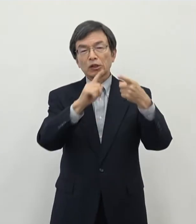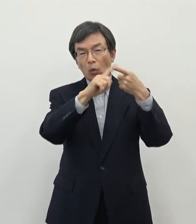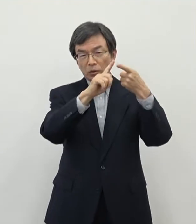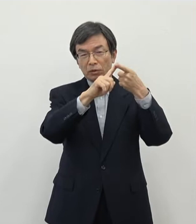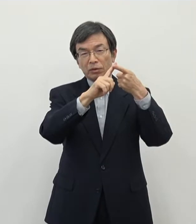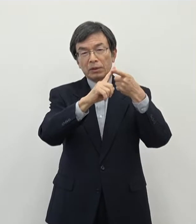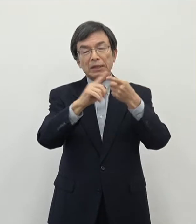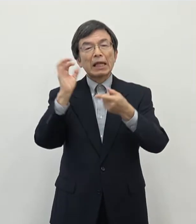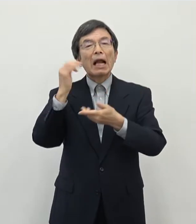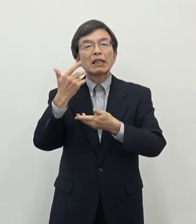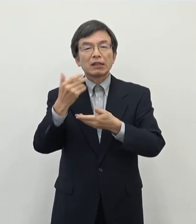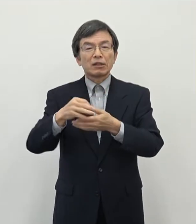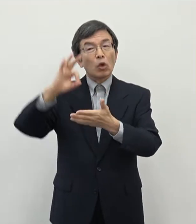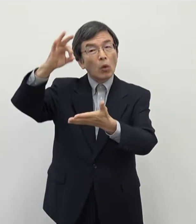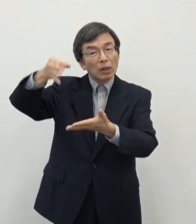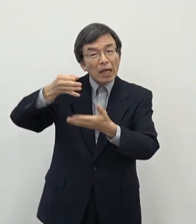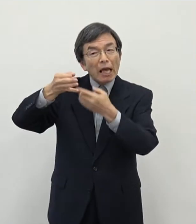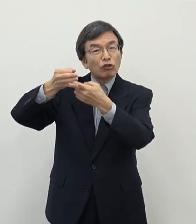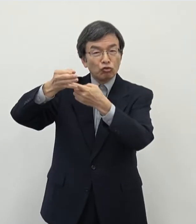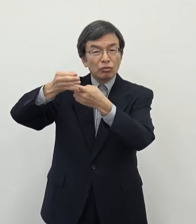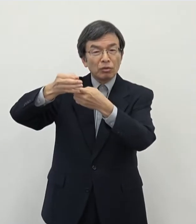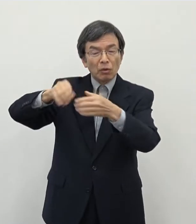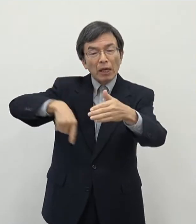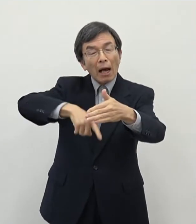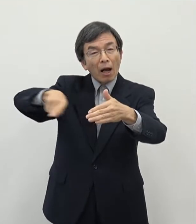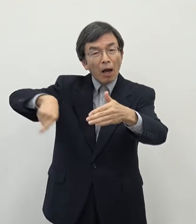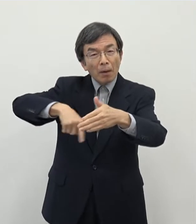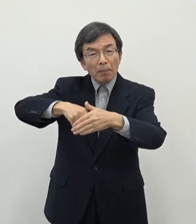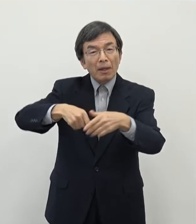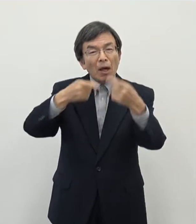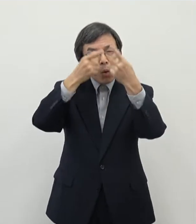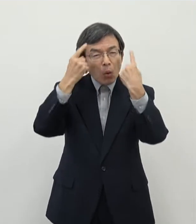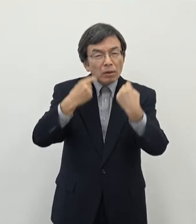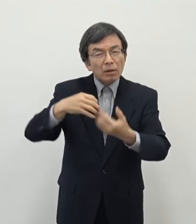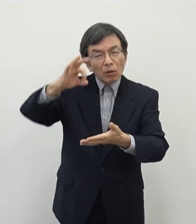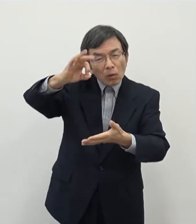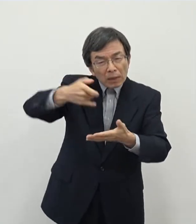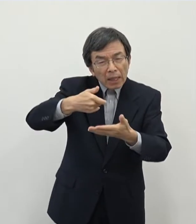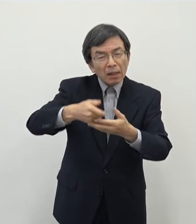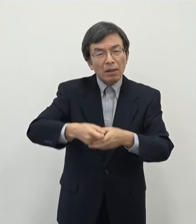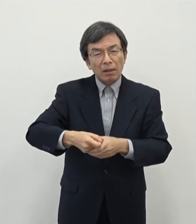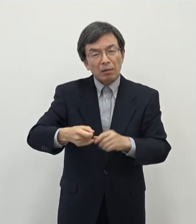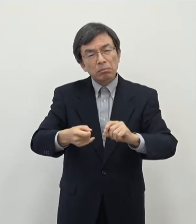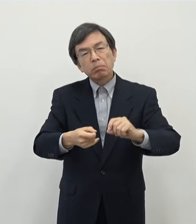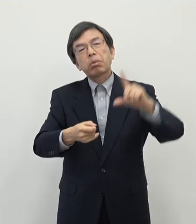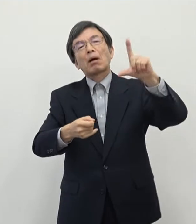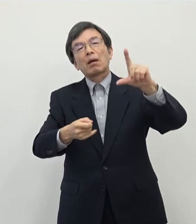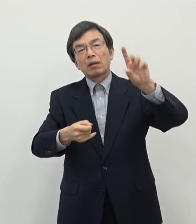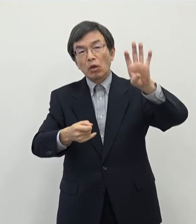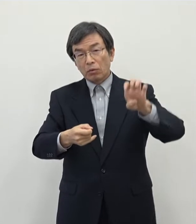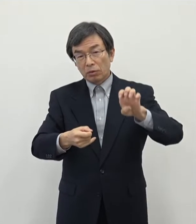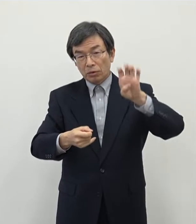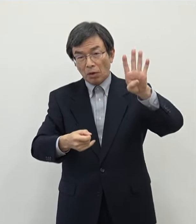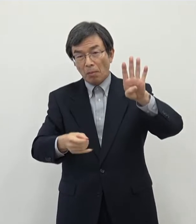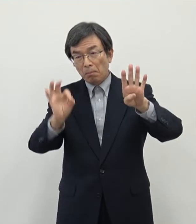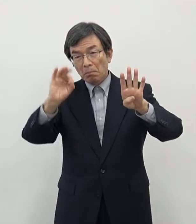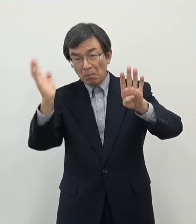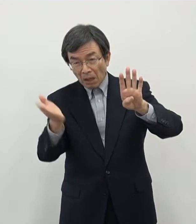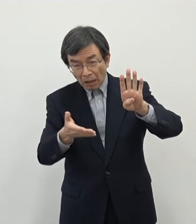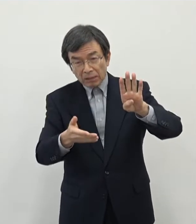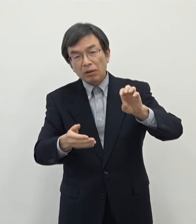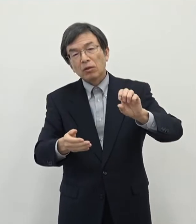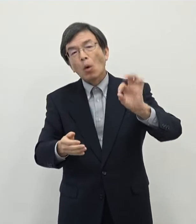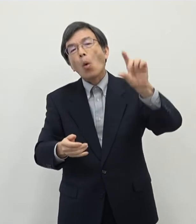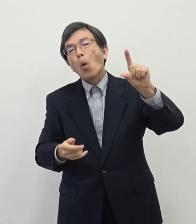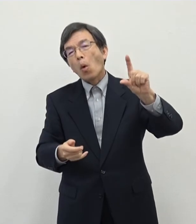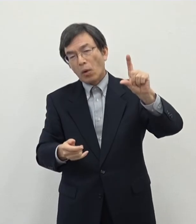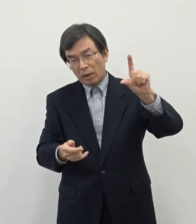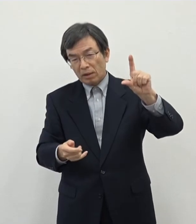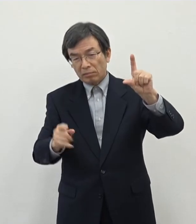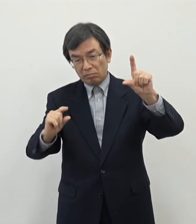奈良市のその税収構造の中で やはり個人市民税が 44パーセントくらいを占めているということで非常にウェイトが大きいということで